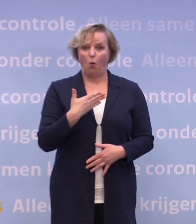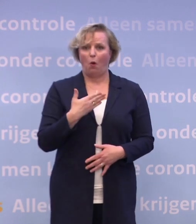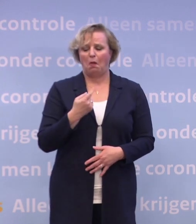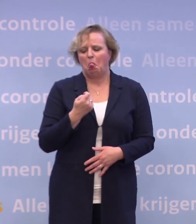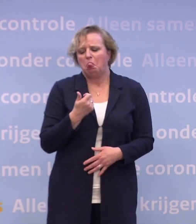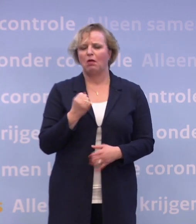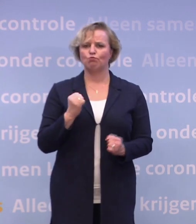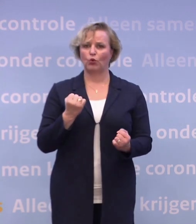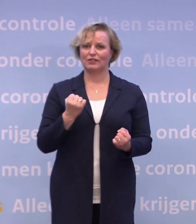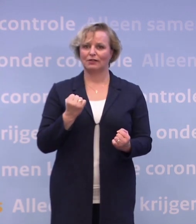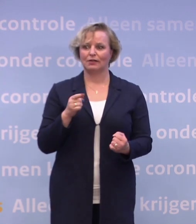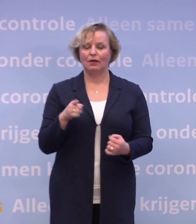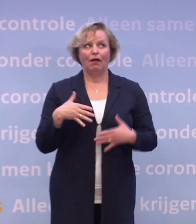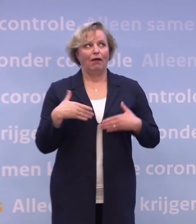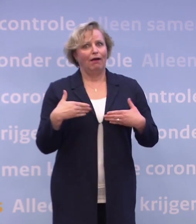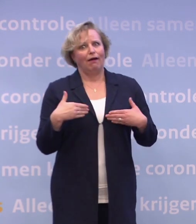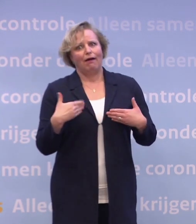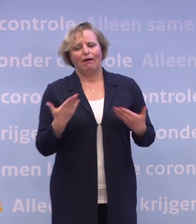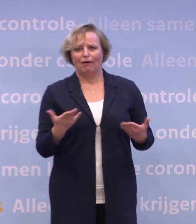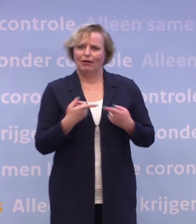...dat maakt voor een ander een wereld van verschil.